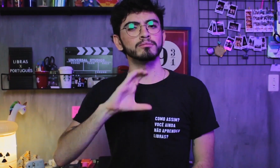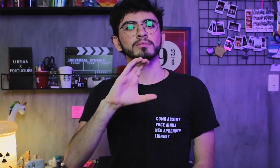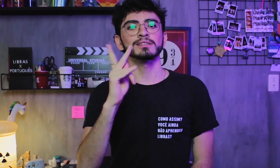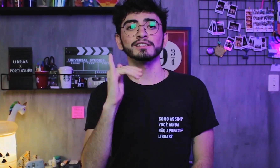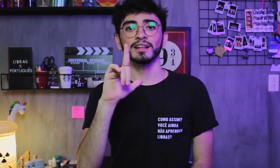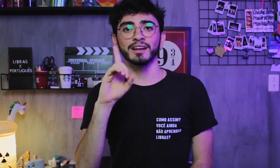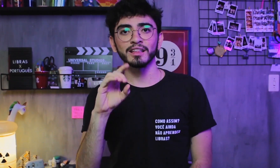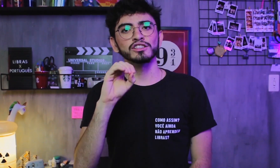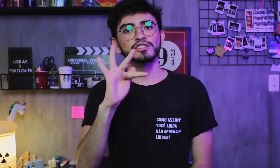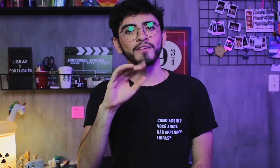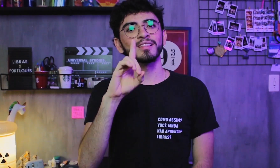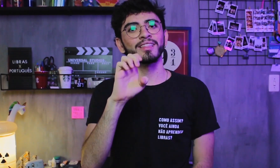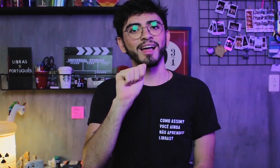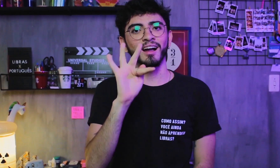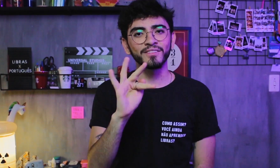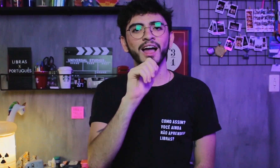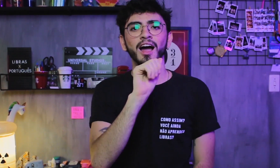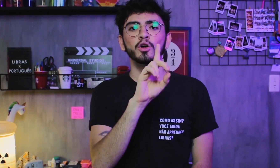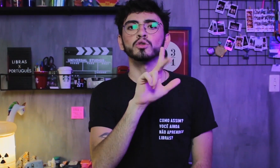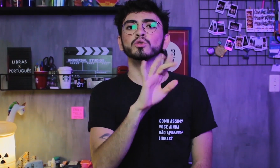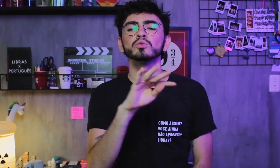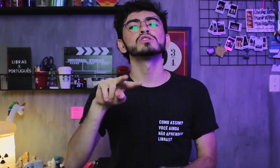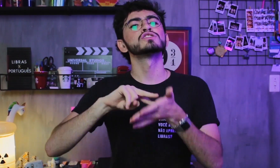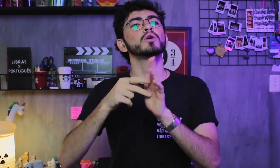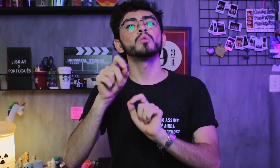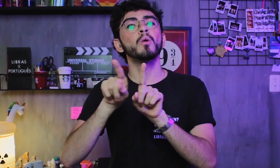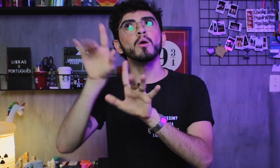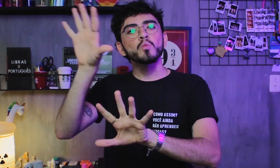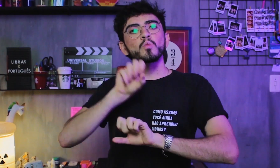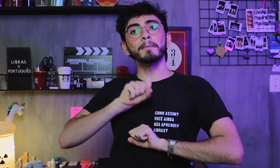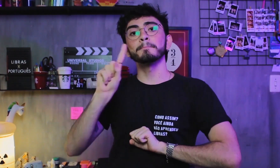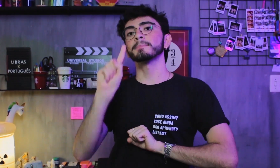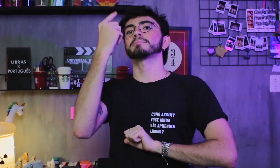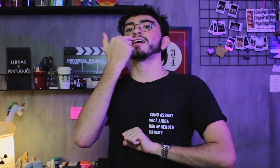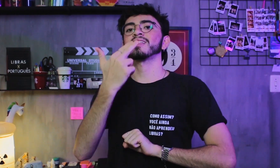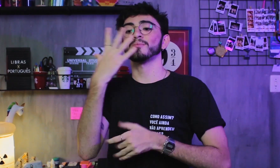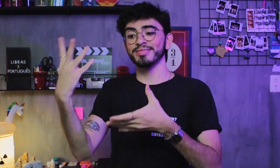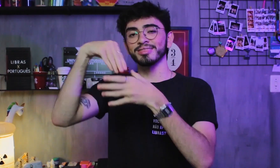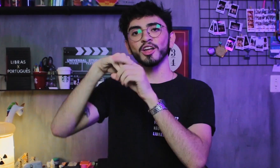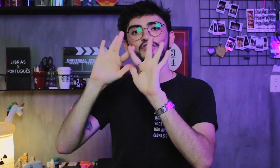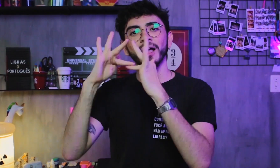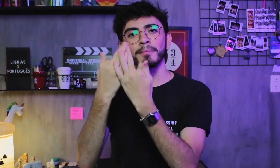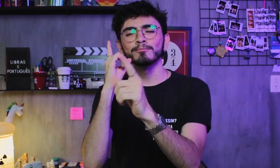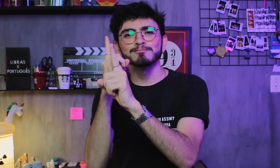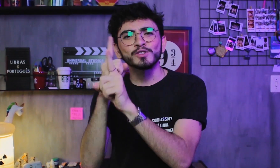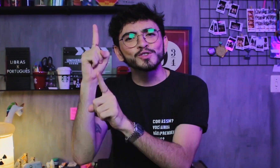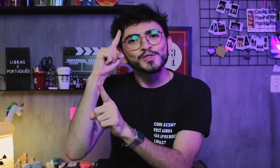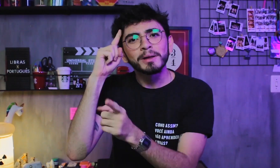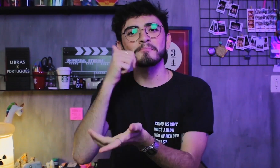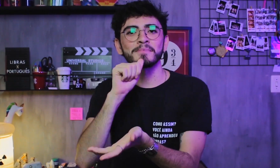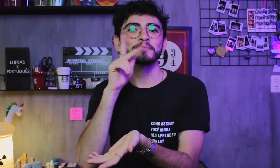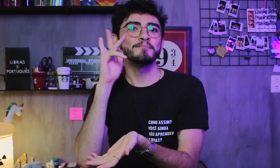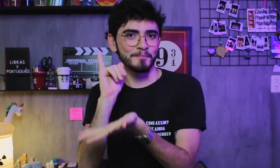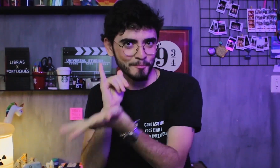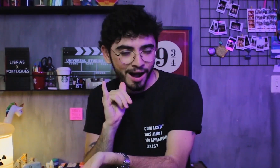e quer dizer “Children of Deaf Adults”, que são os ouvintes que tem Libras como L1 no convívio com seus pais,